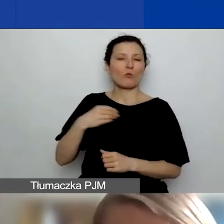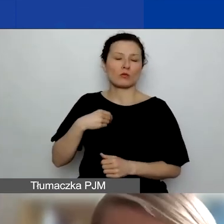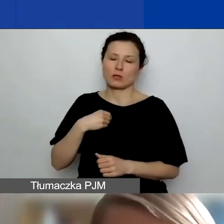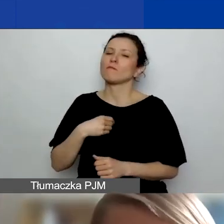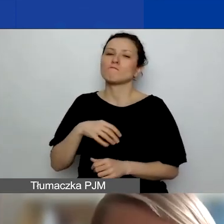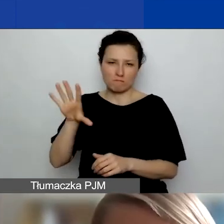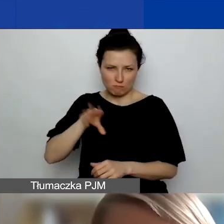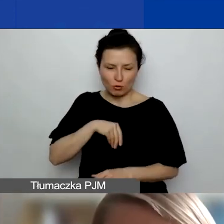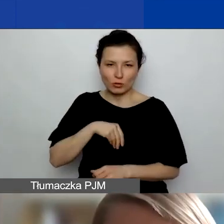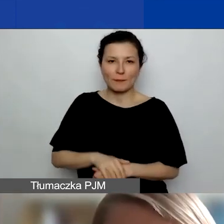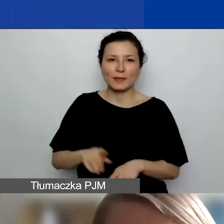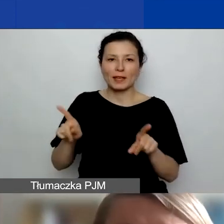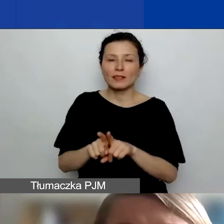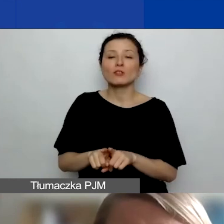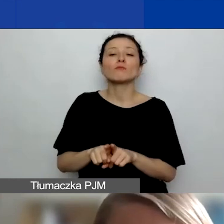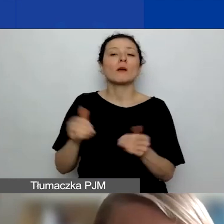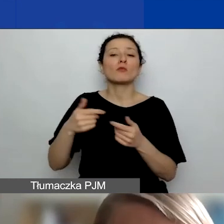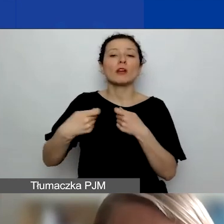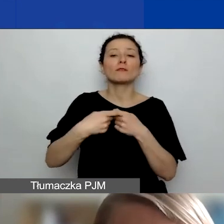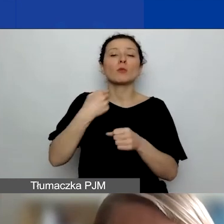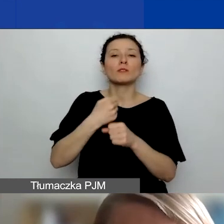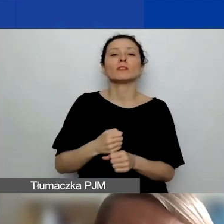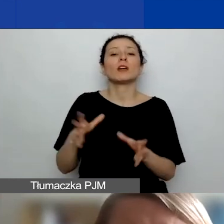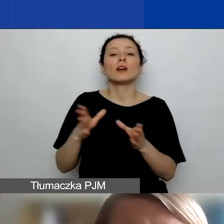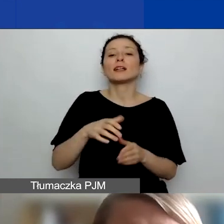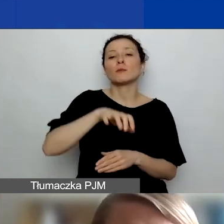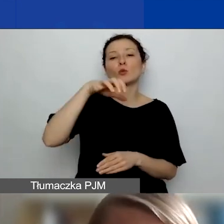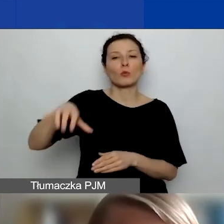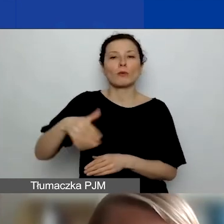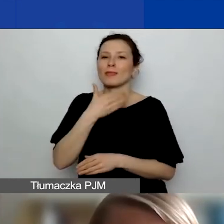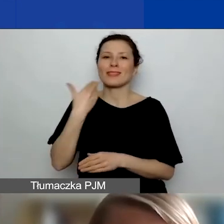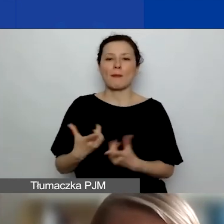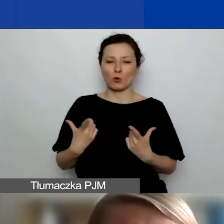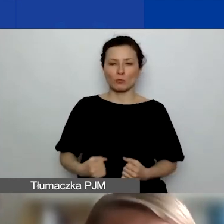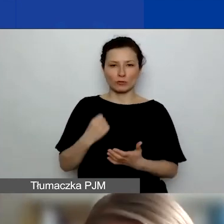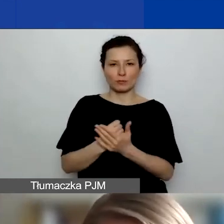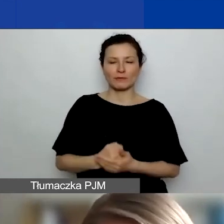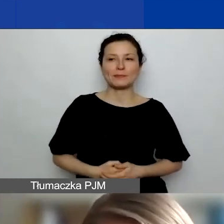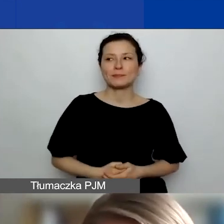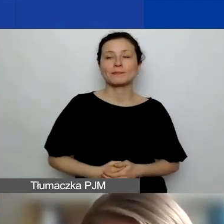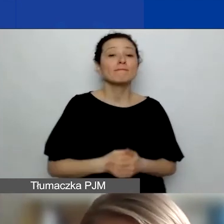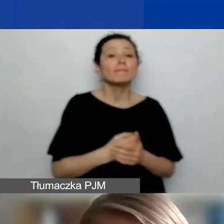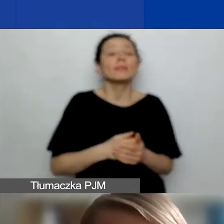Takie grupy, które nie posiadają osobowości prawnej, wchodzą w grę. W projekcie można mieć dowolną liczbę partnerów,